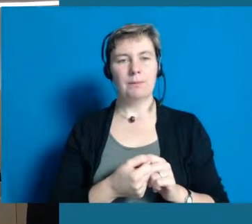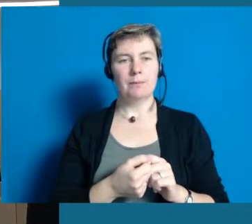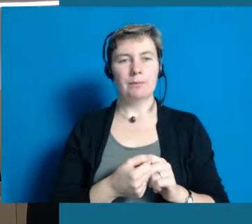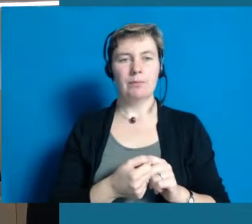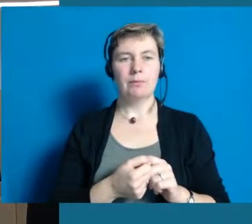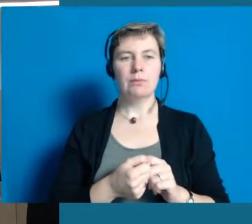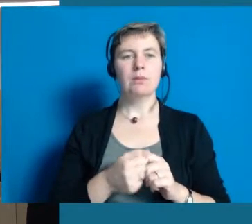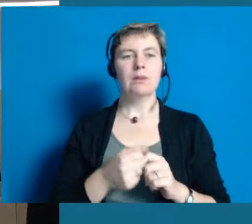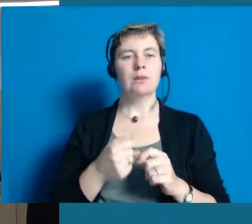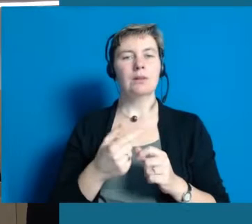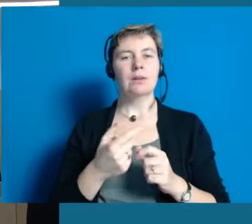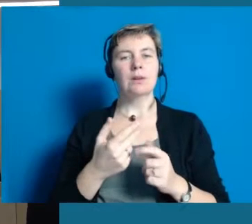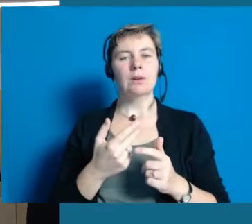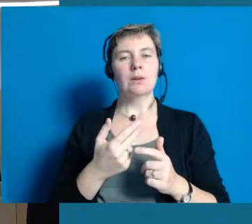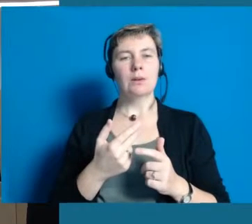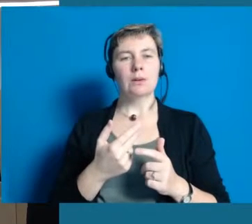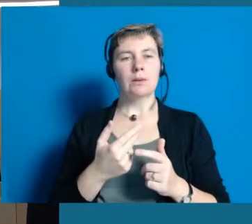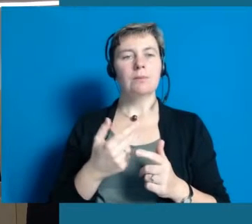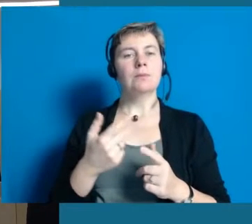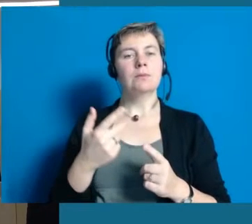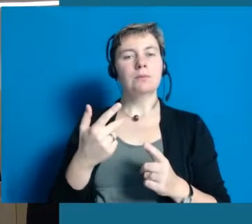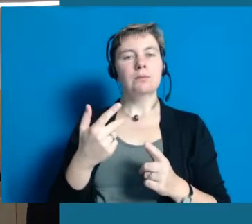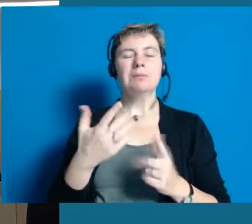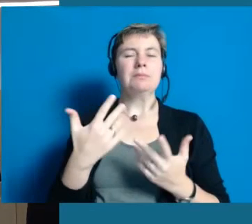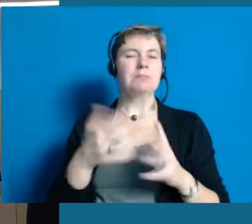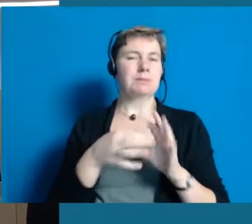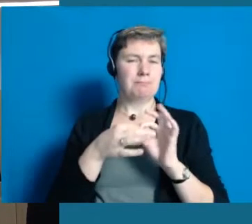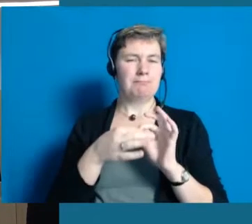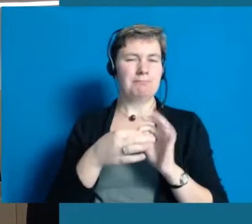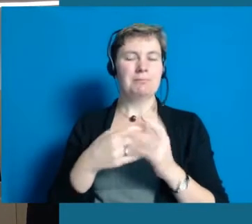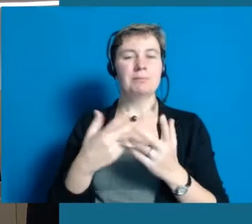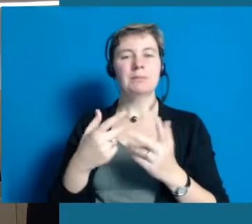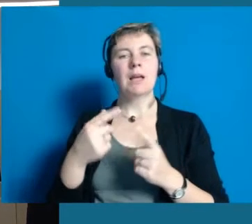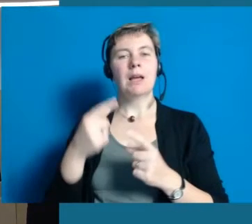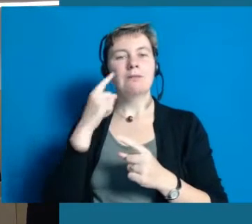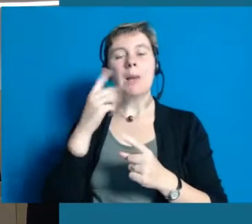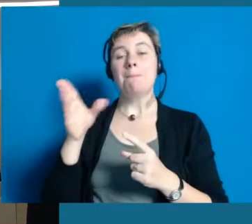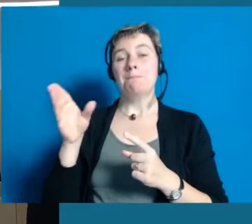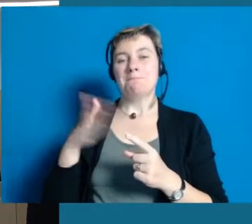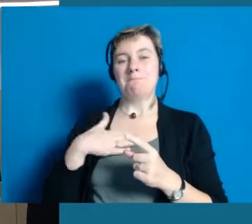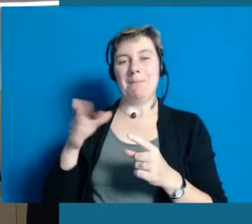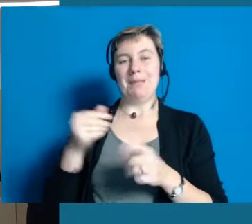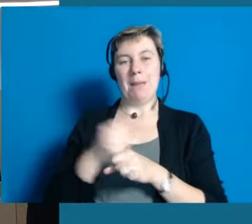ich glaube das ist es nicht. Das muss man anders betrachten und in diesem Zusammenhang habe ich bei mir auch gemerkt,